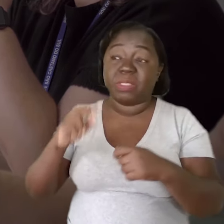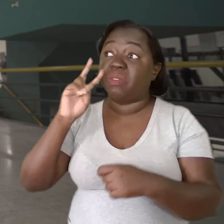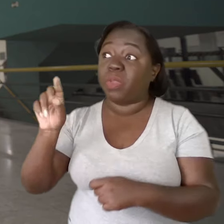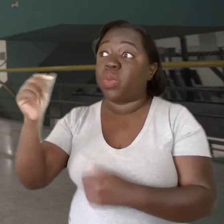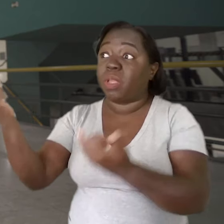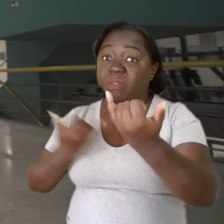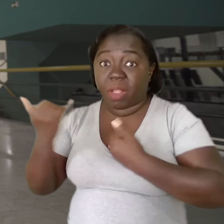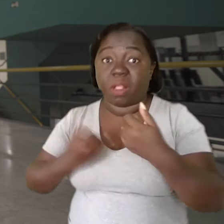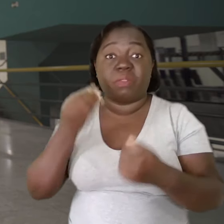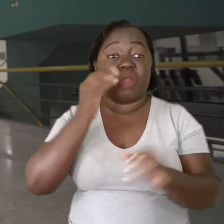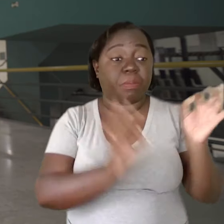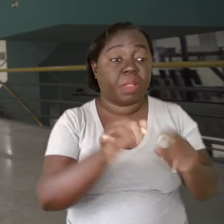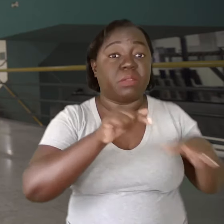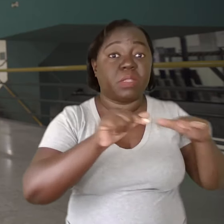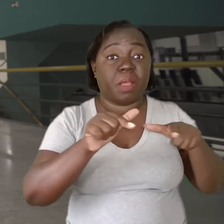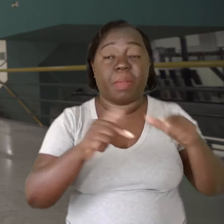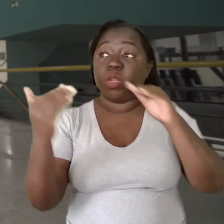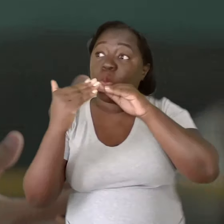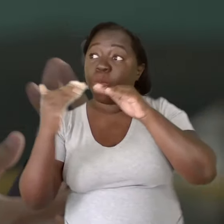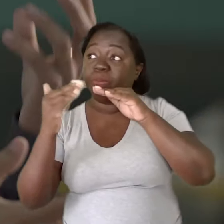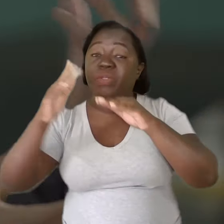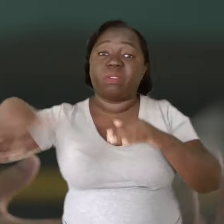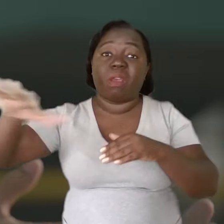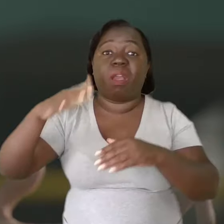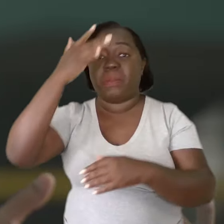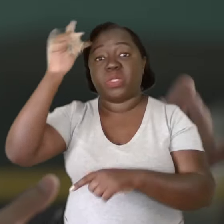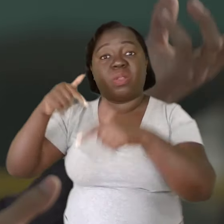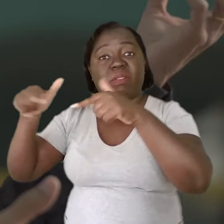e tentar montar um plano de trabalho ajustado às necessidades desses trabalhadores,